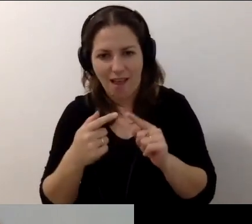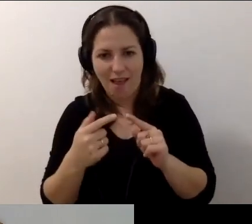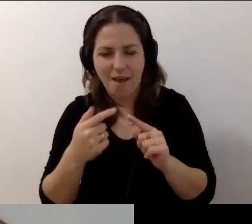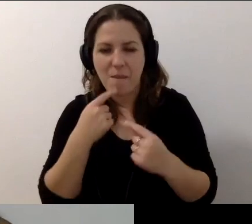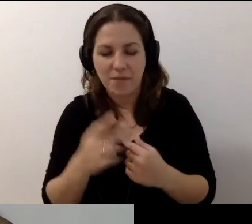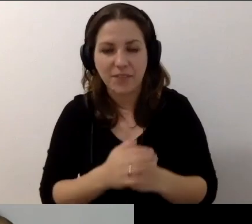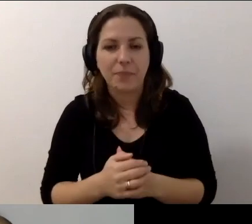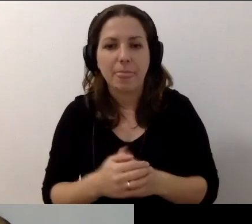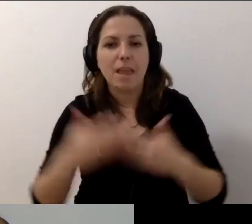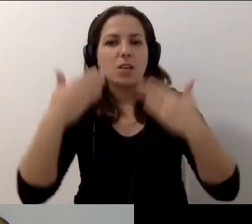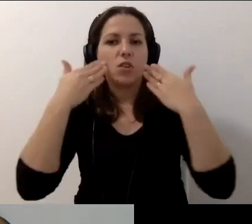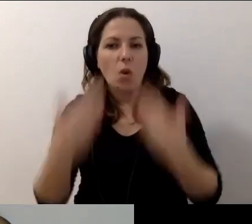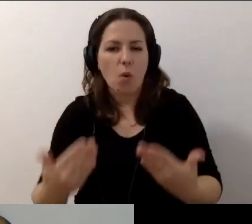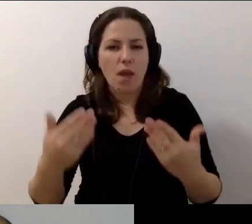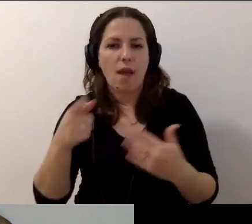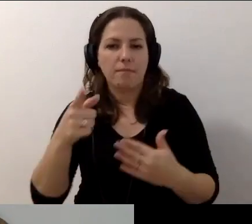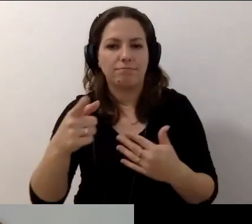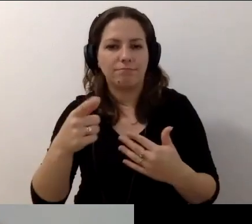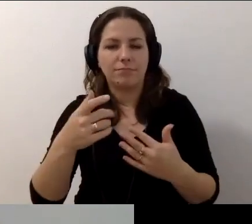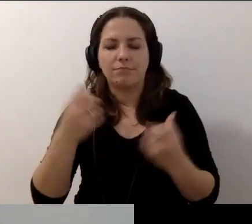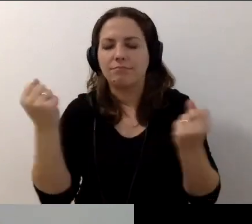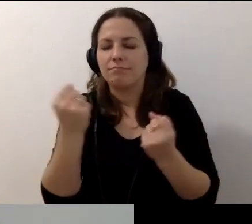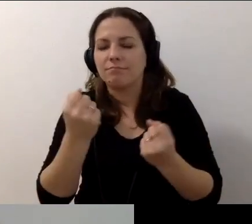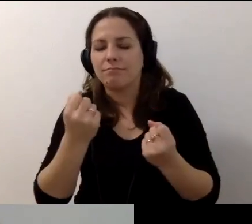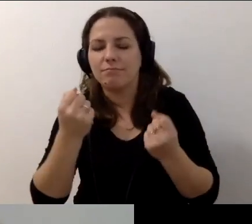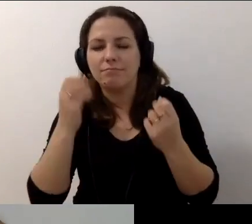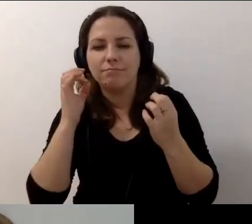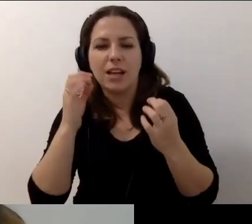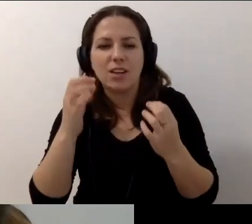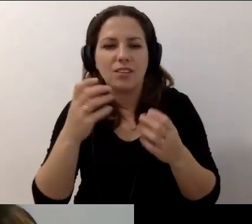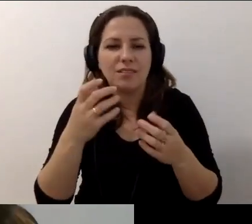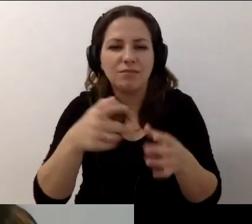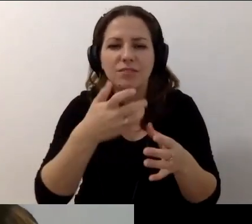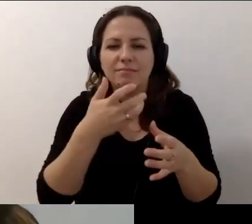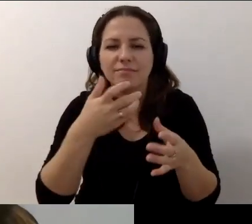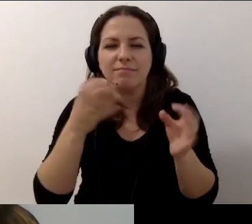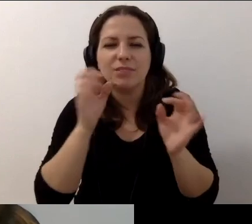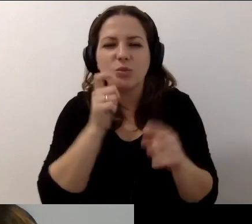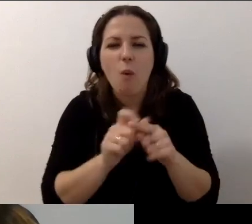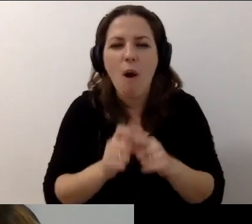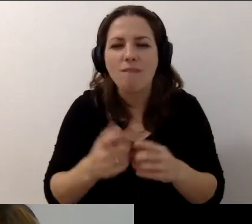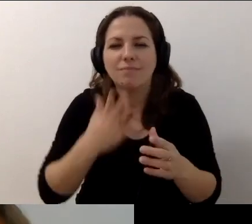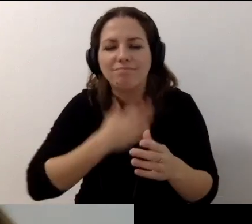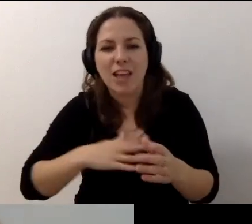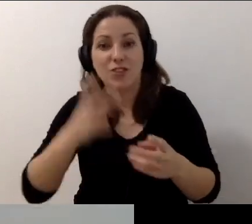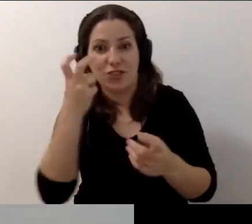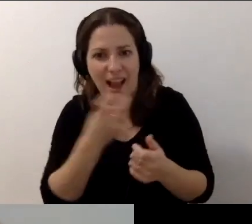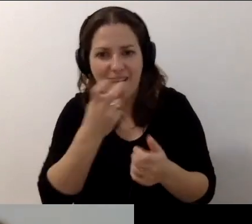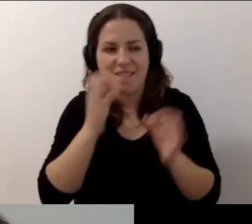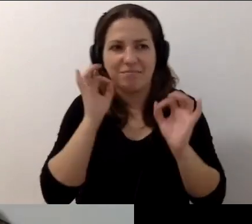Dziękuję za moc ciepłych słów na czacie. To było ciekawe, fajne i merytoryczne spotkanie.